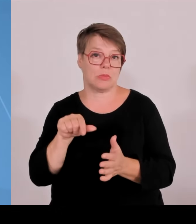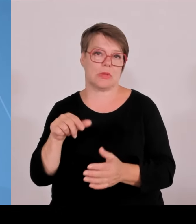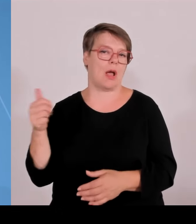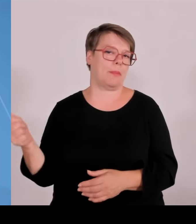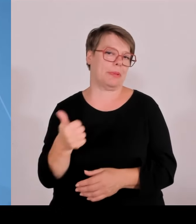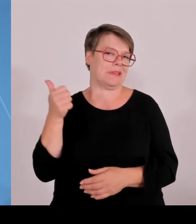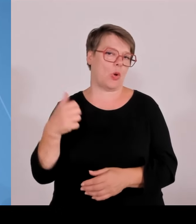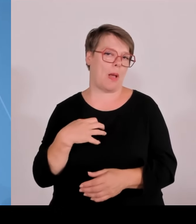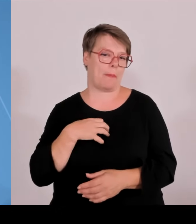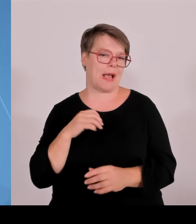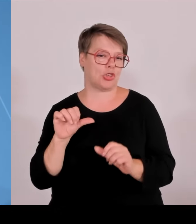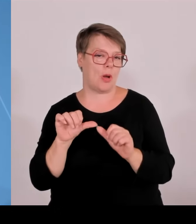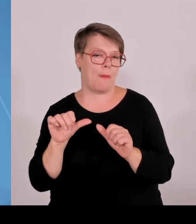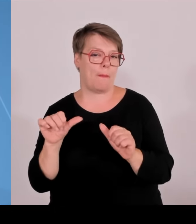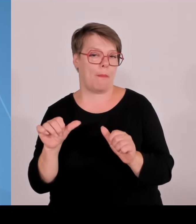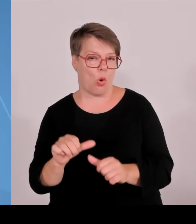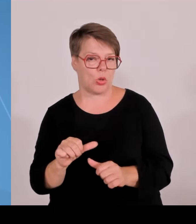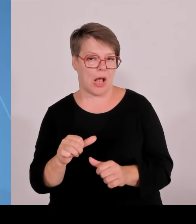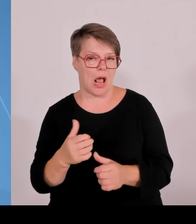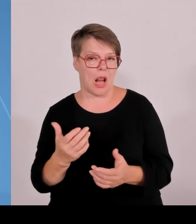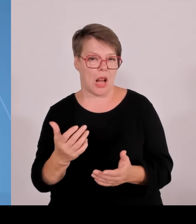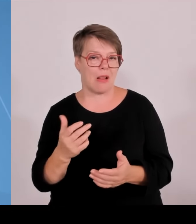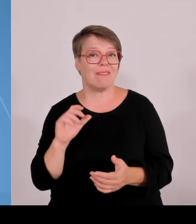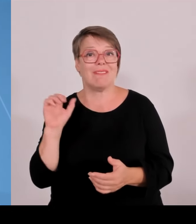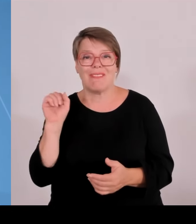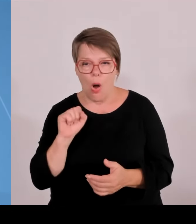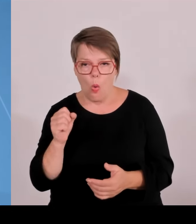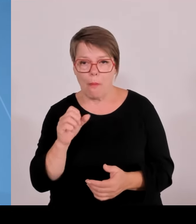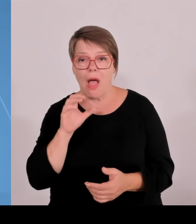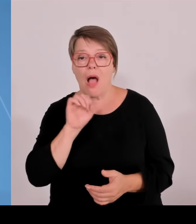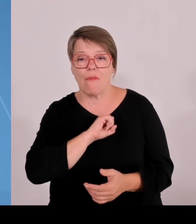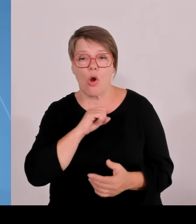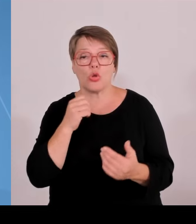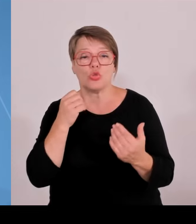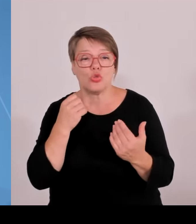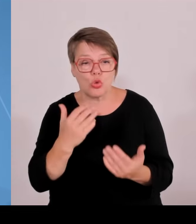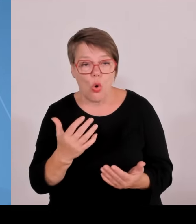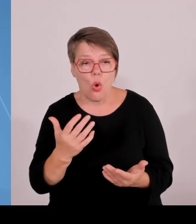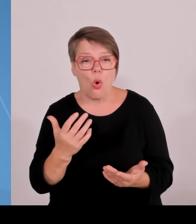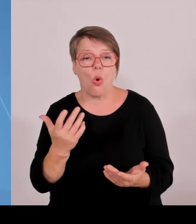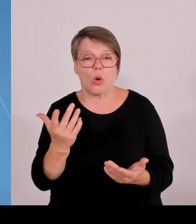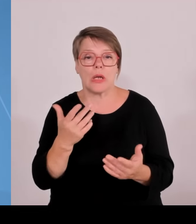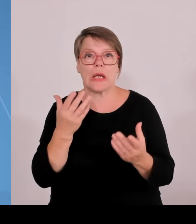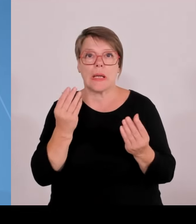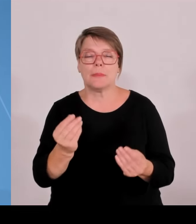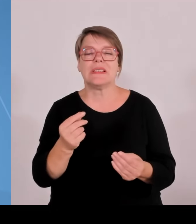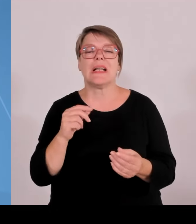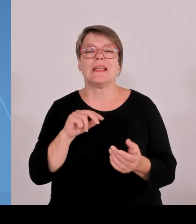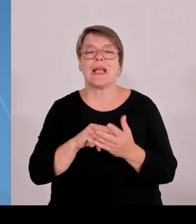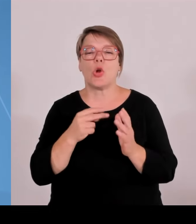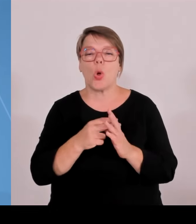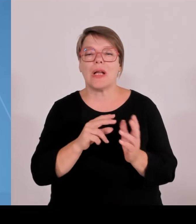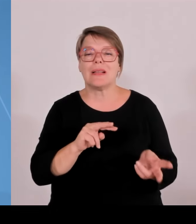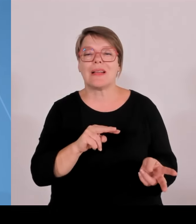Jahr 24, zwei weitere im Jahr 25 Chemnitz in der Oberpfalz. Zur Stärkung des dortigen Innovationsökosystems